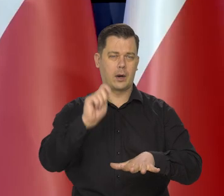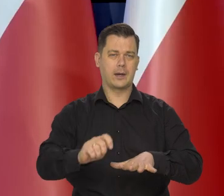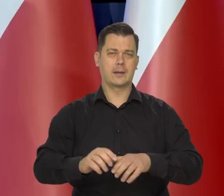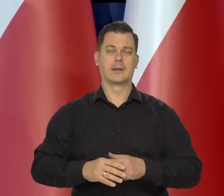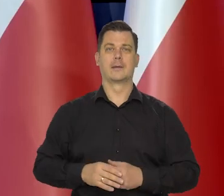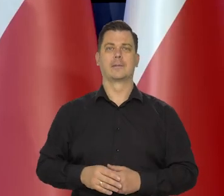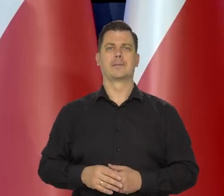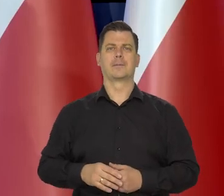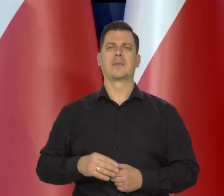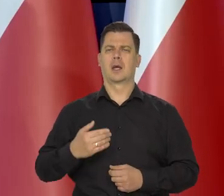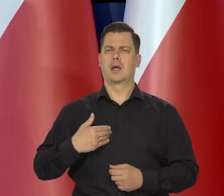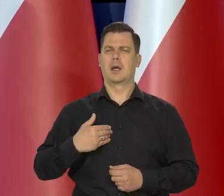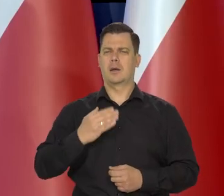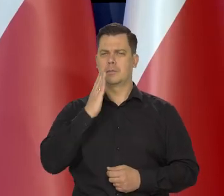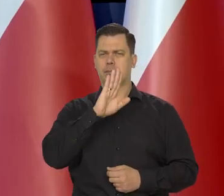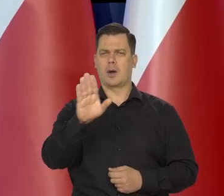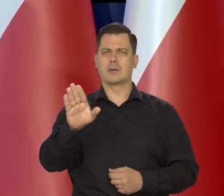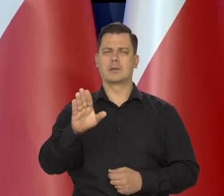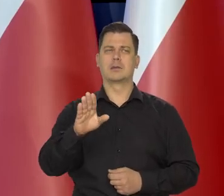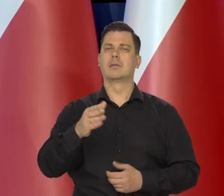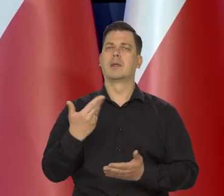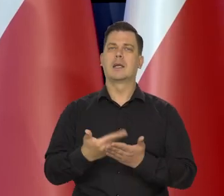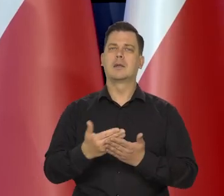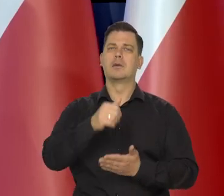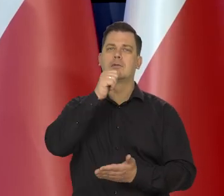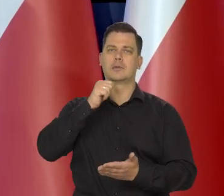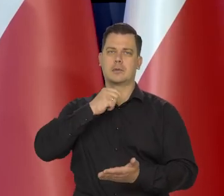Przedstawię teraz pokrótce uwarunkowanie naszej wczorajszej decyzji.